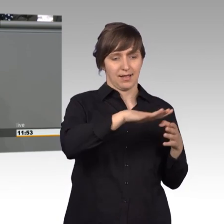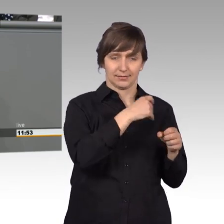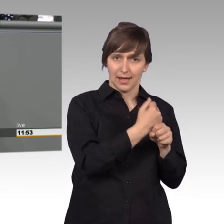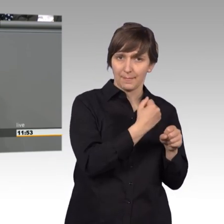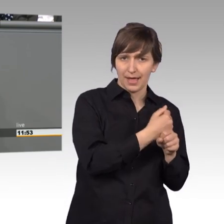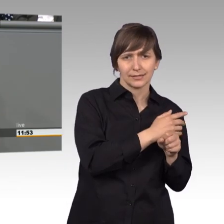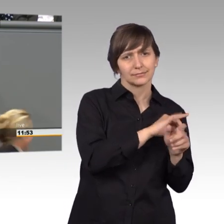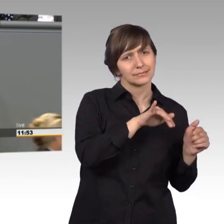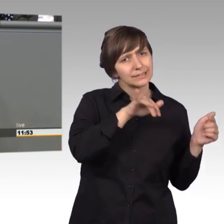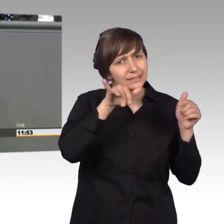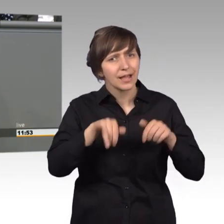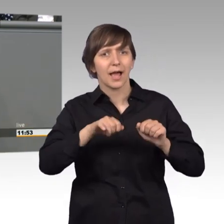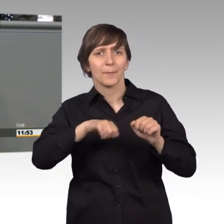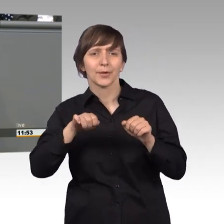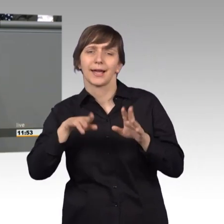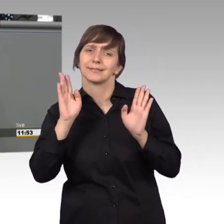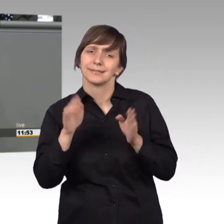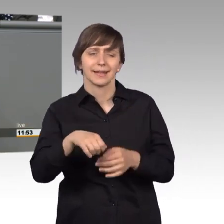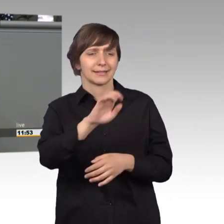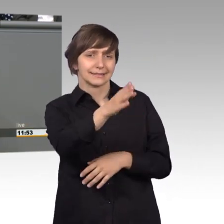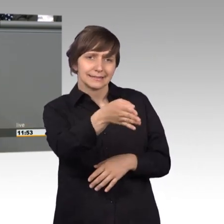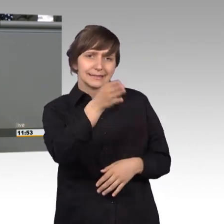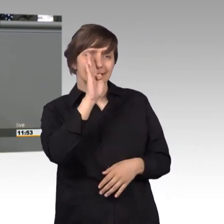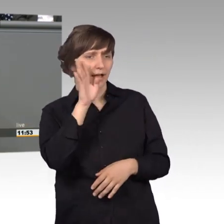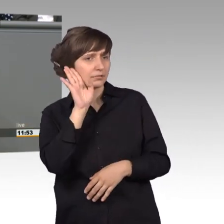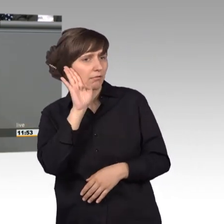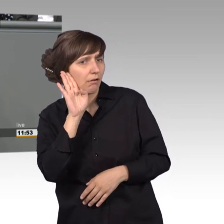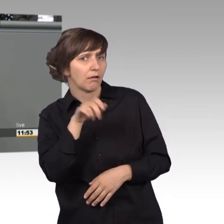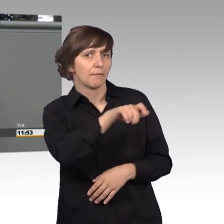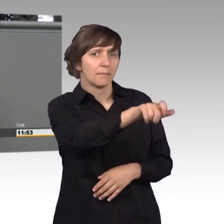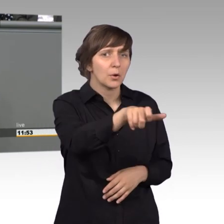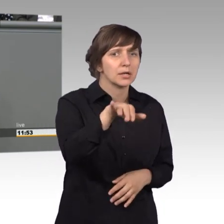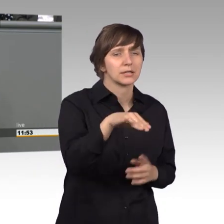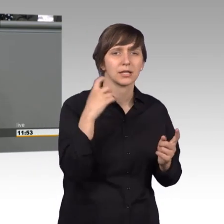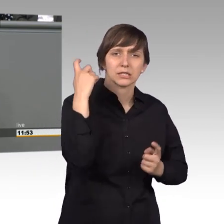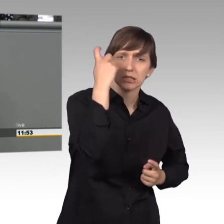ganz direkt zu erfahren, was die Bürgerinnen und Bürger für Sorgen haben